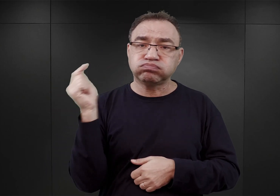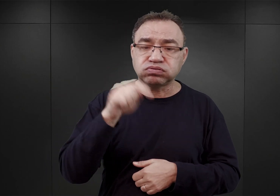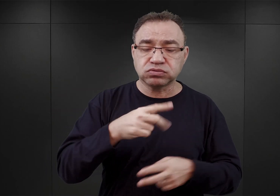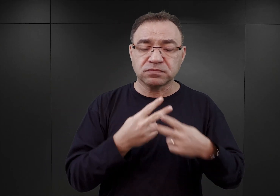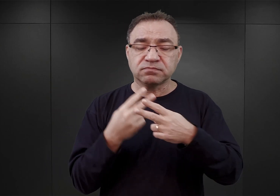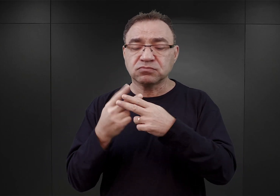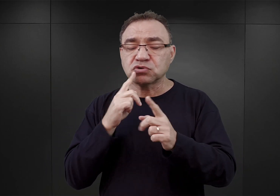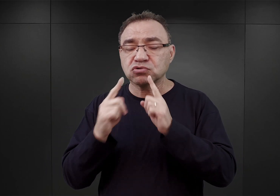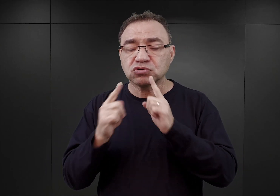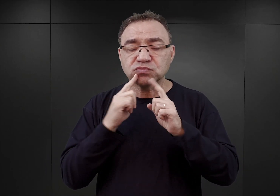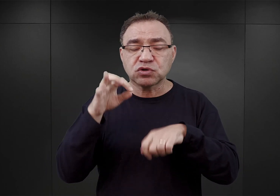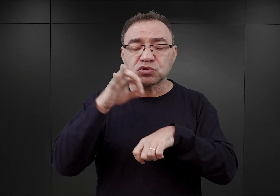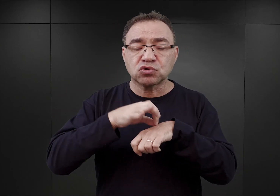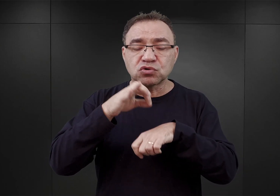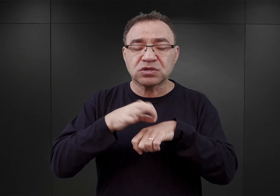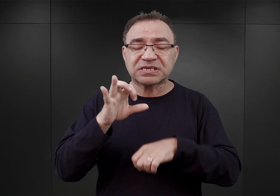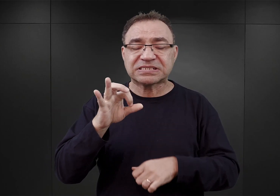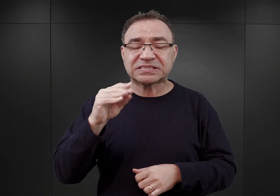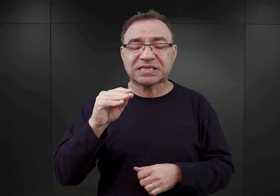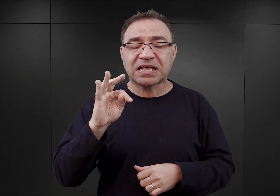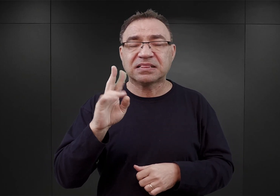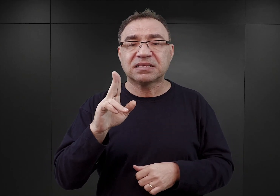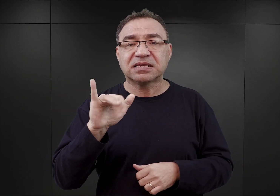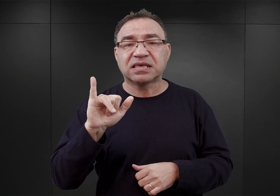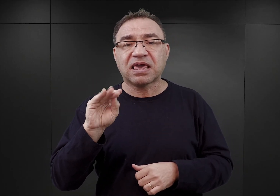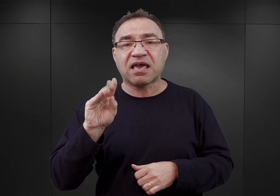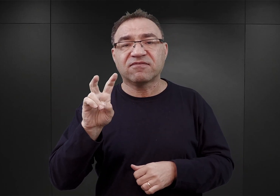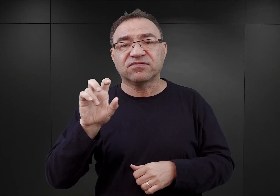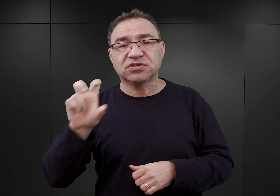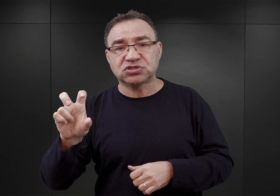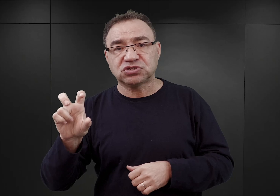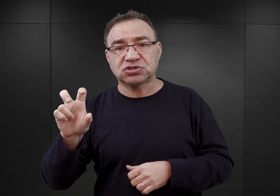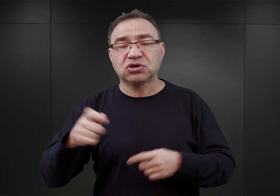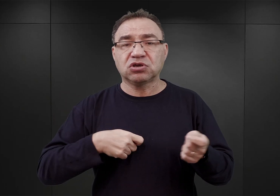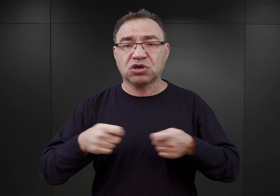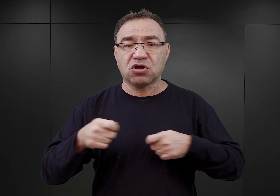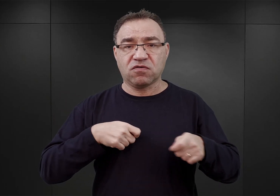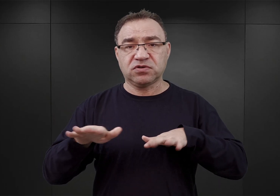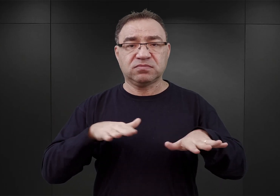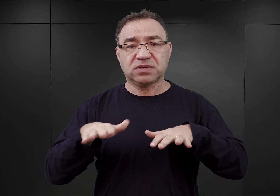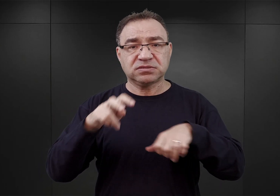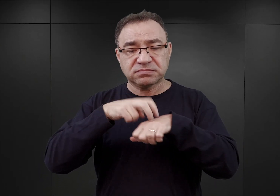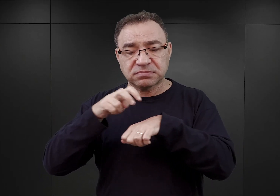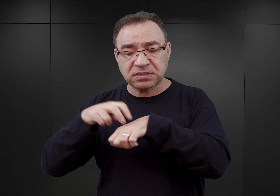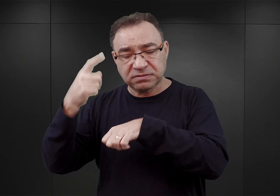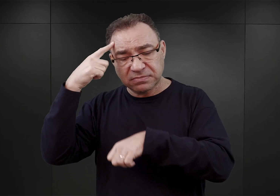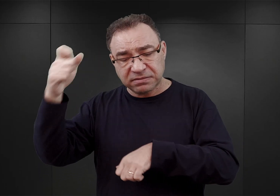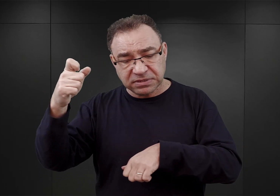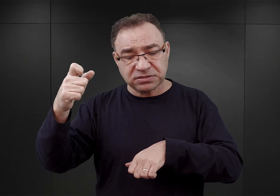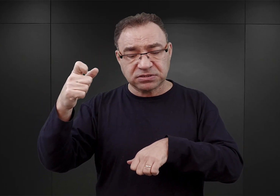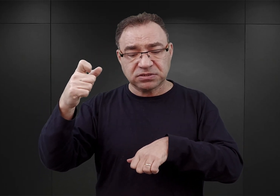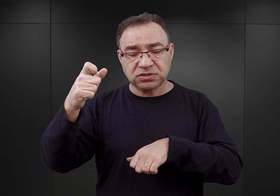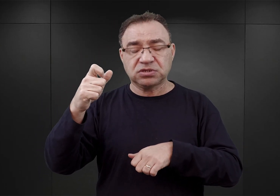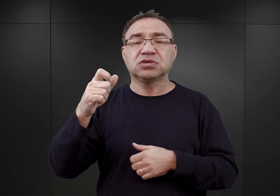z doktorem Piotrem Setkiewiczem, kierownikiem Centrum Badań Miejsca Pamięci rozmawia Agnieszka Juskowiak-Sawicka.